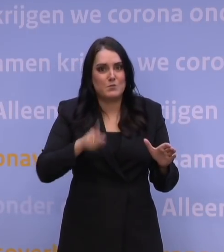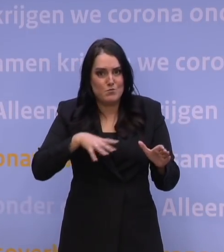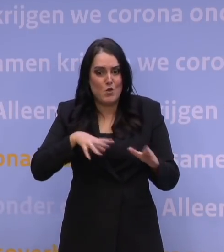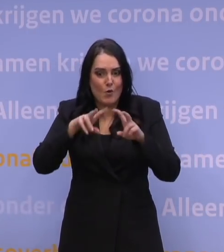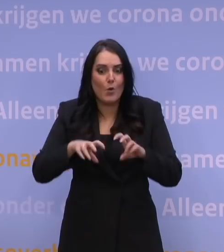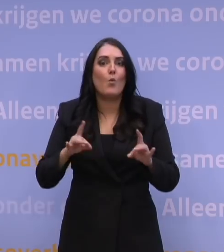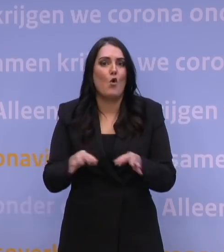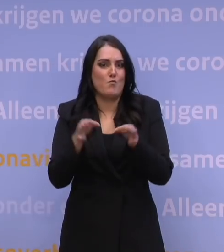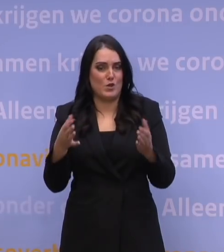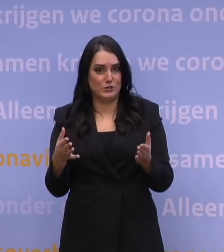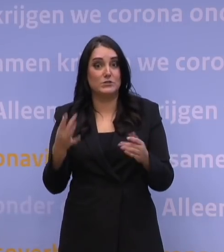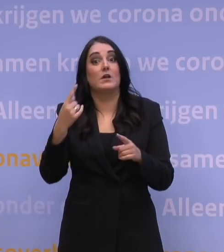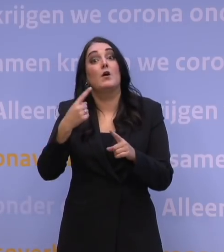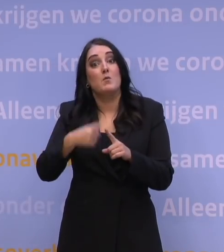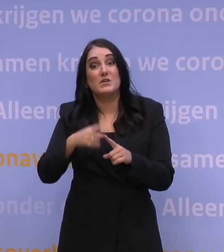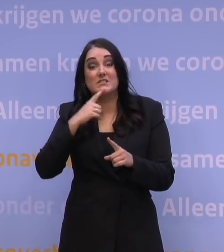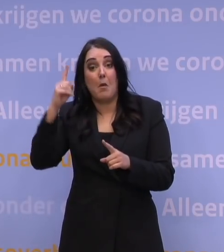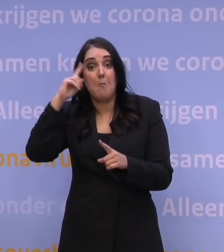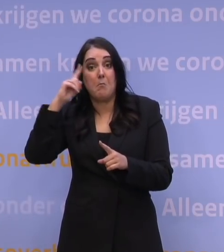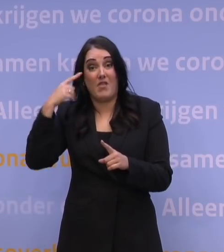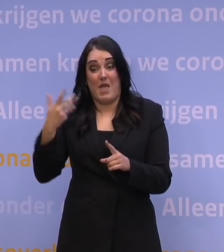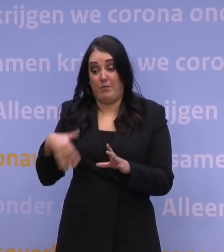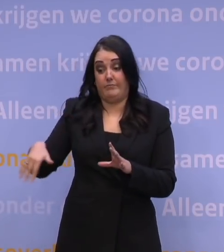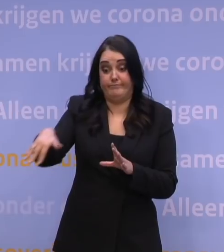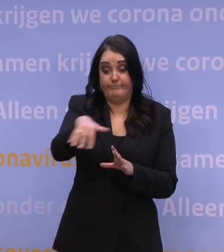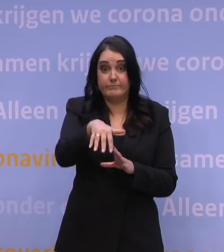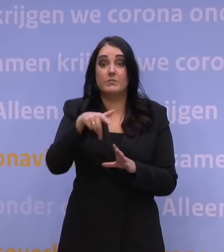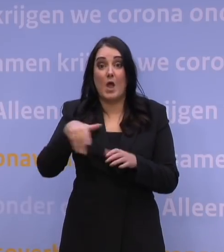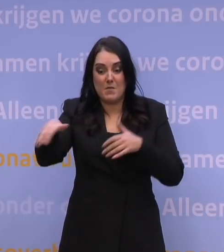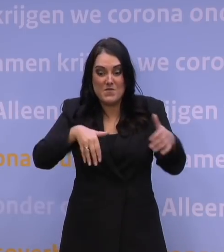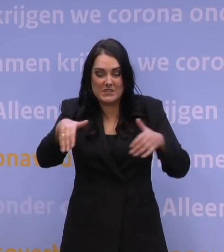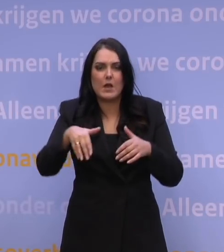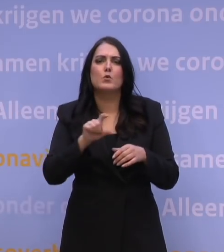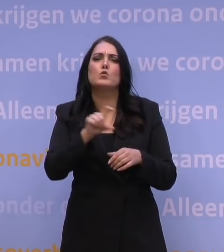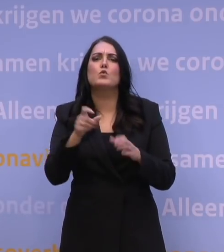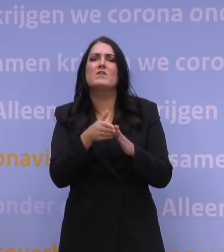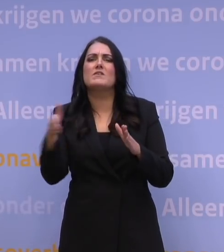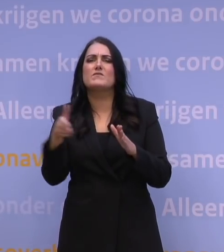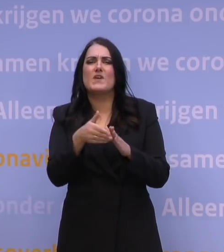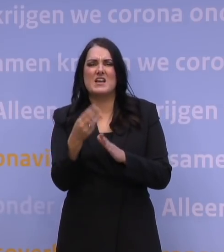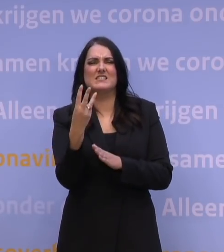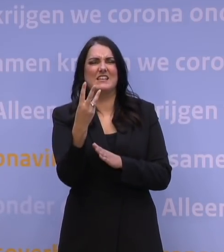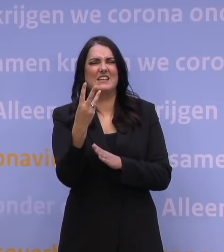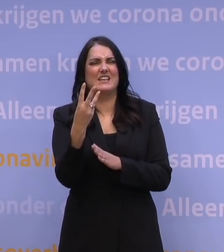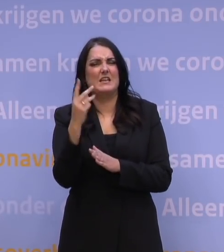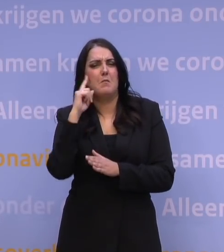en vervolgens moeten inventariseren: al die plannen die er nu zijn in de regio, die fase 3-plannen zoals ze dan heten in de techniek, die er nu zijn in de regio